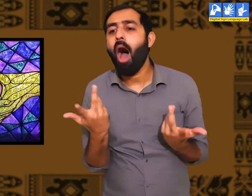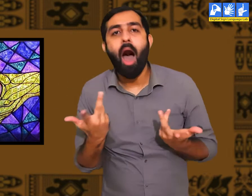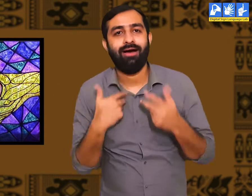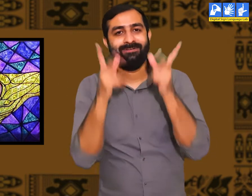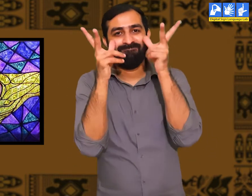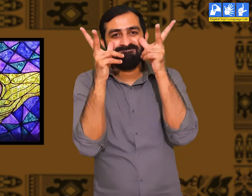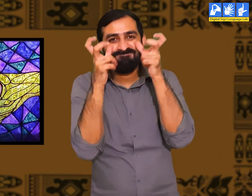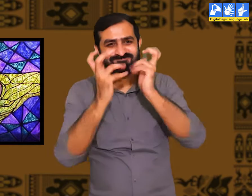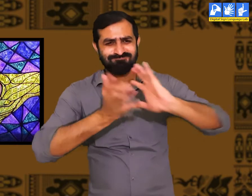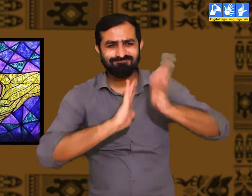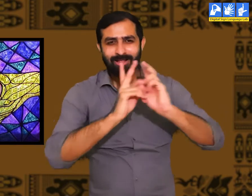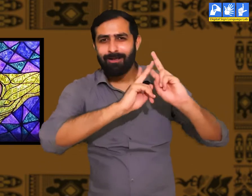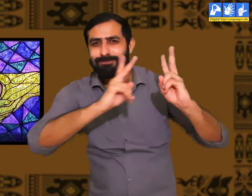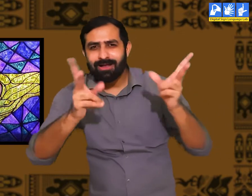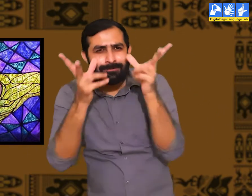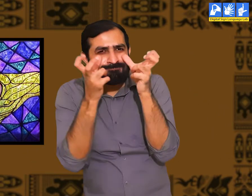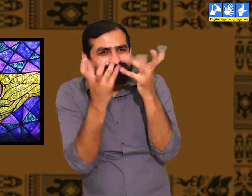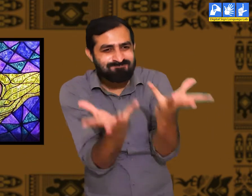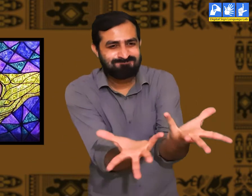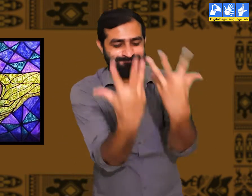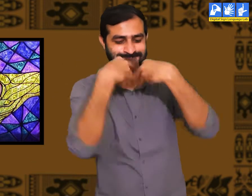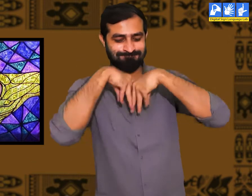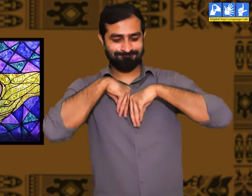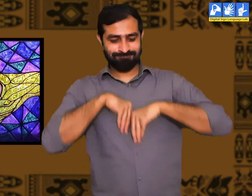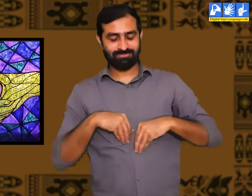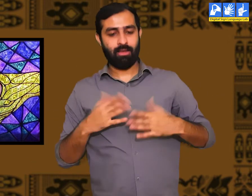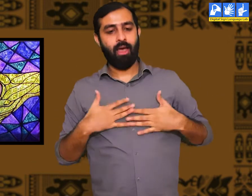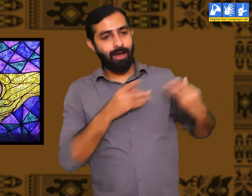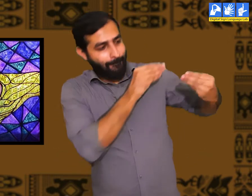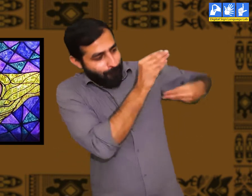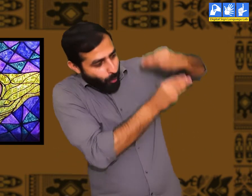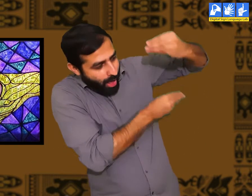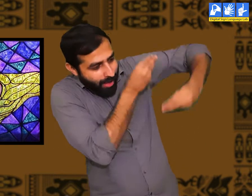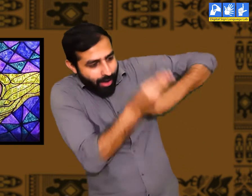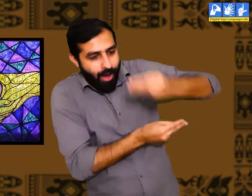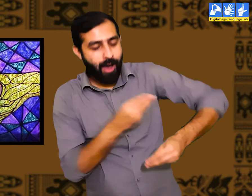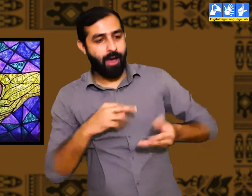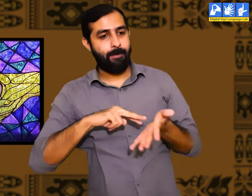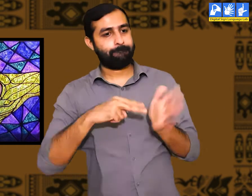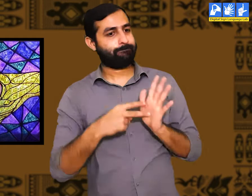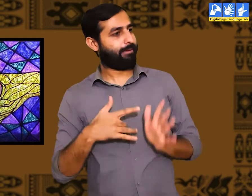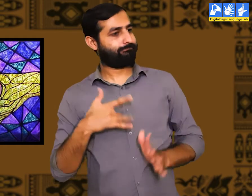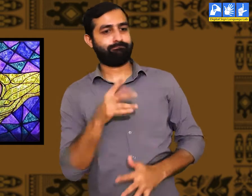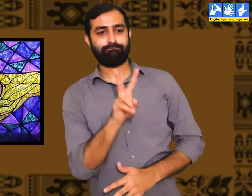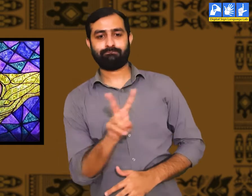वे अपनी आँख और हाथो के सहारे अपनी सारी बातों को व्यक्त करते हैं। और बाहर की बातें ग्रहण करते हैं।